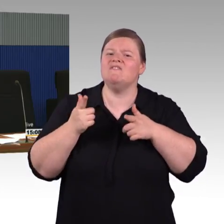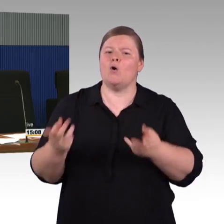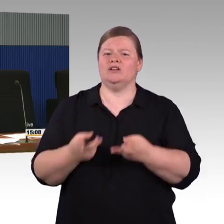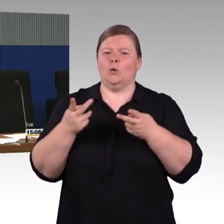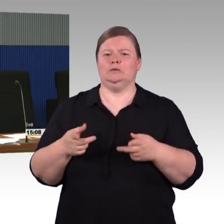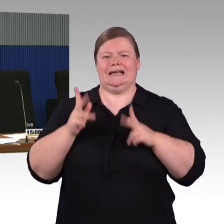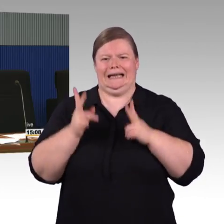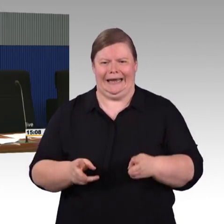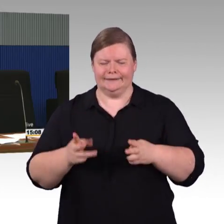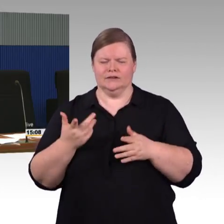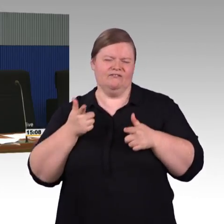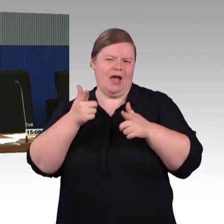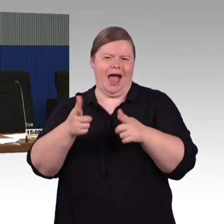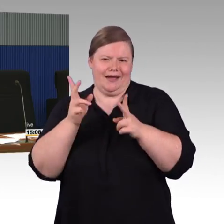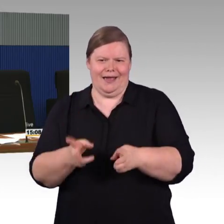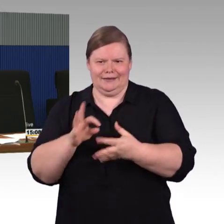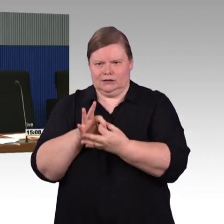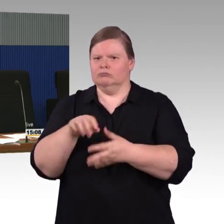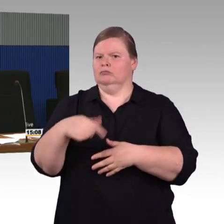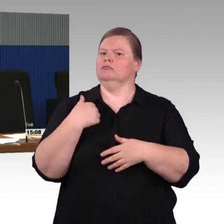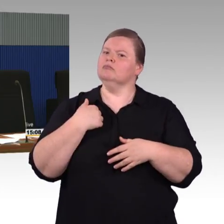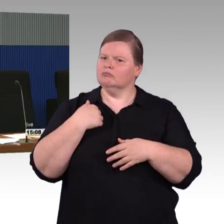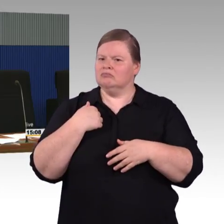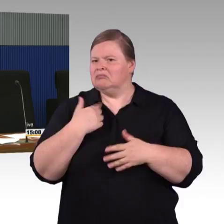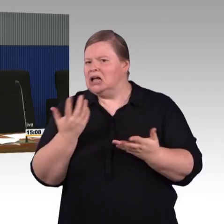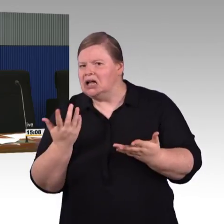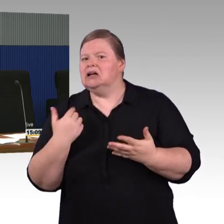Oftmals ist es so, gerade bei kleinen Stationen,